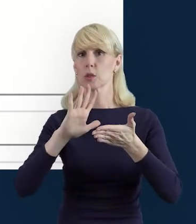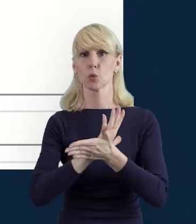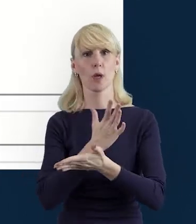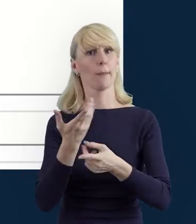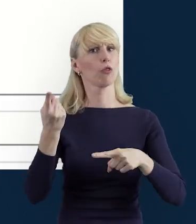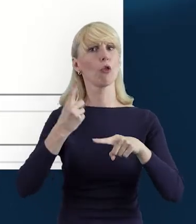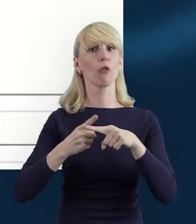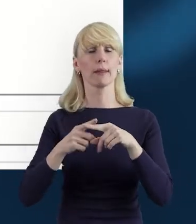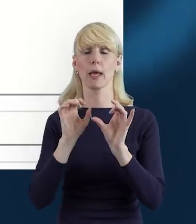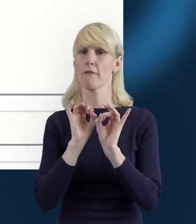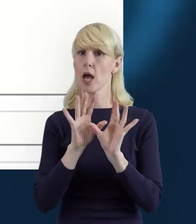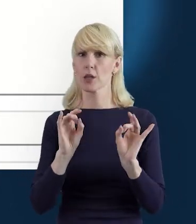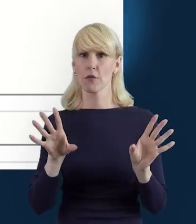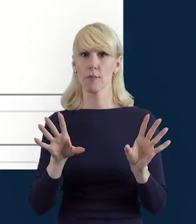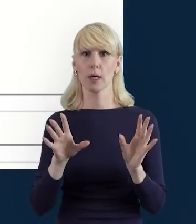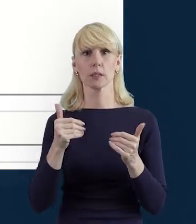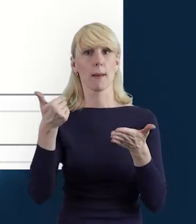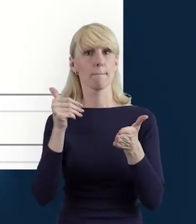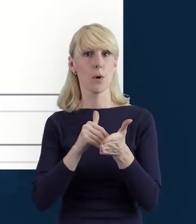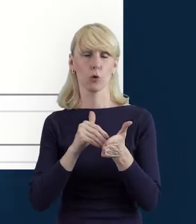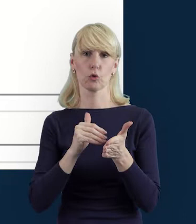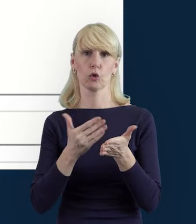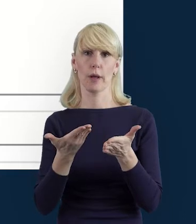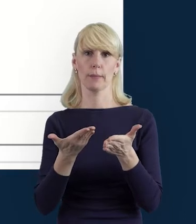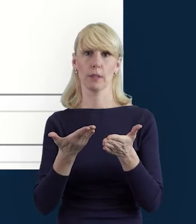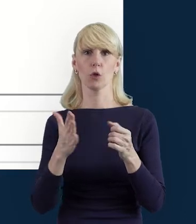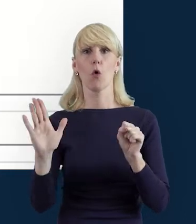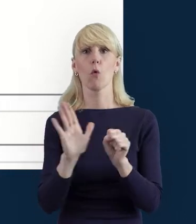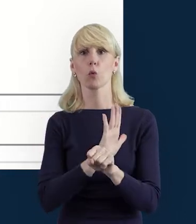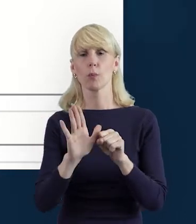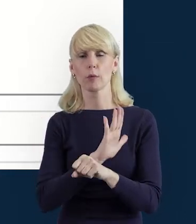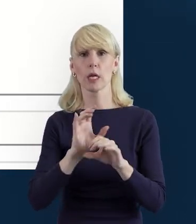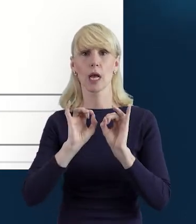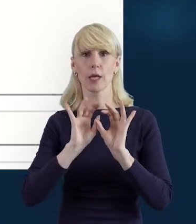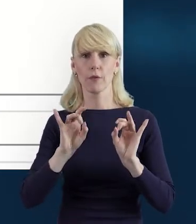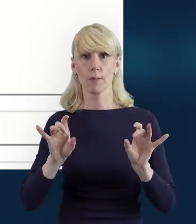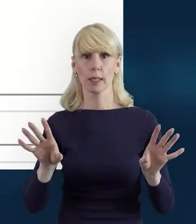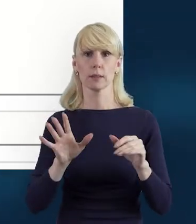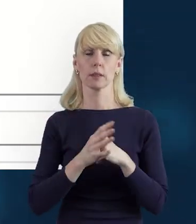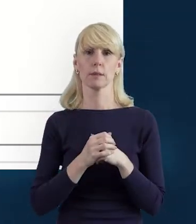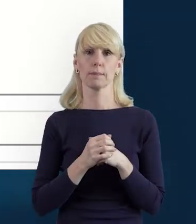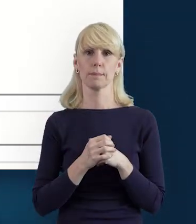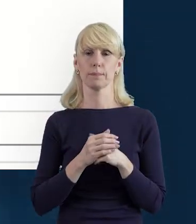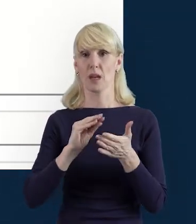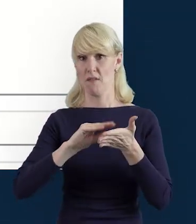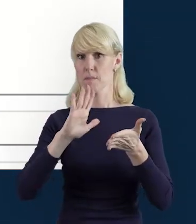które Państwa zdaniem przydadzą się do dopełnienia informacji zawartych